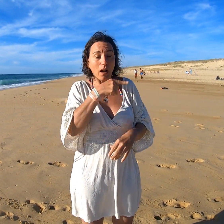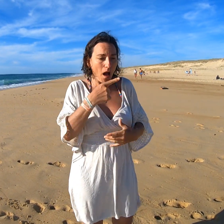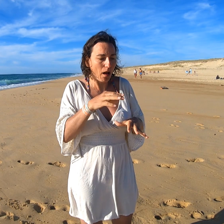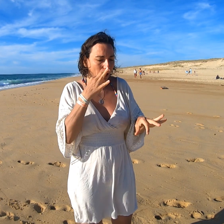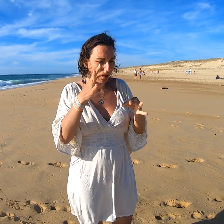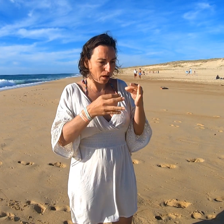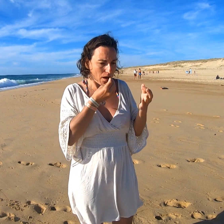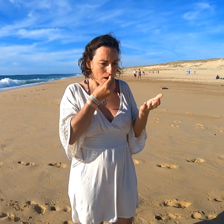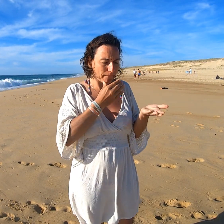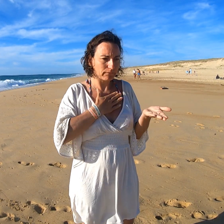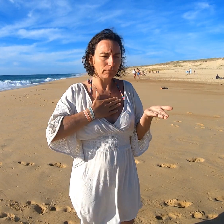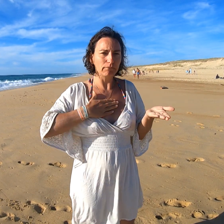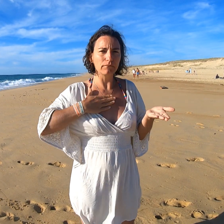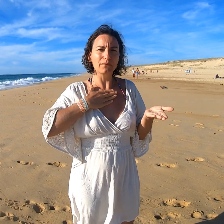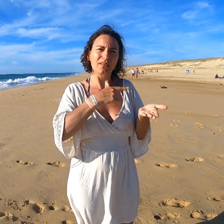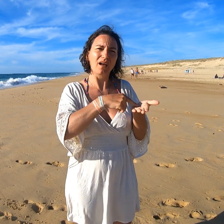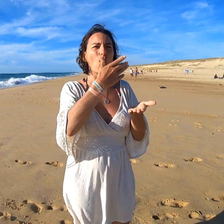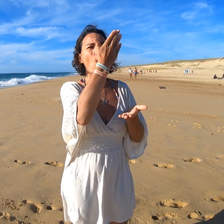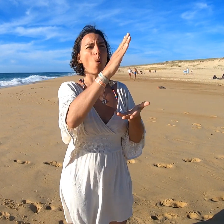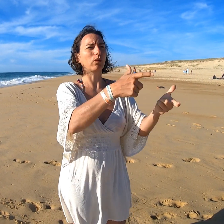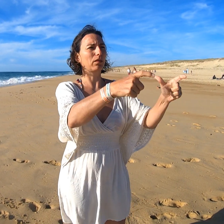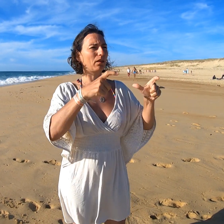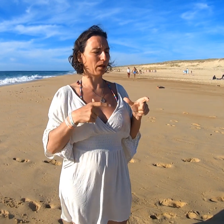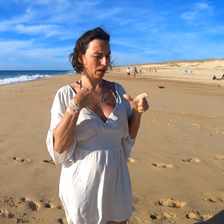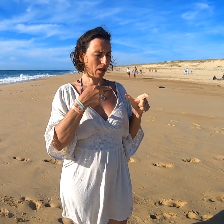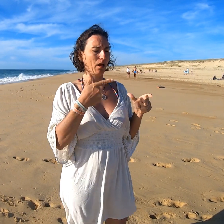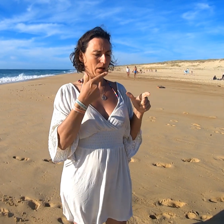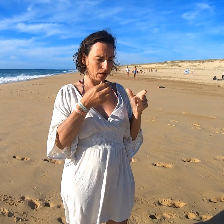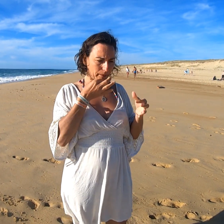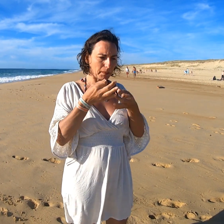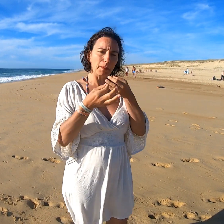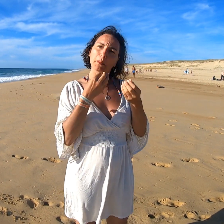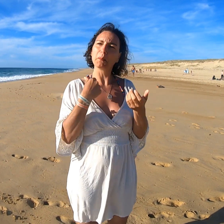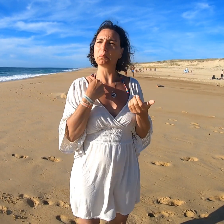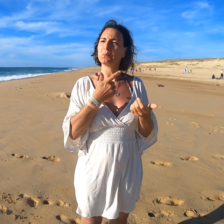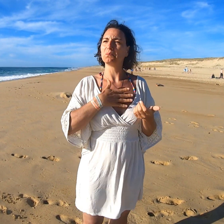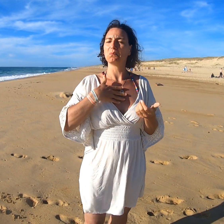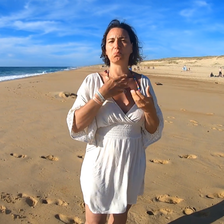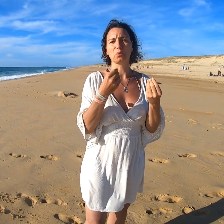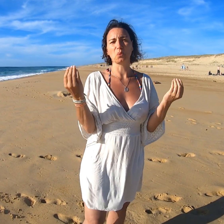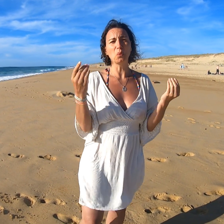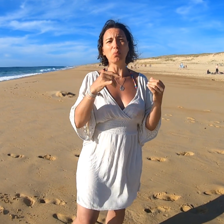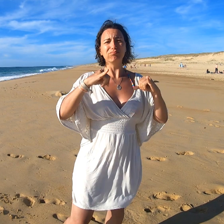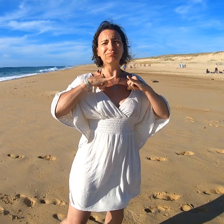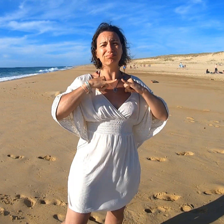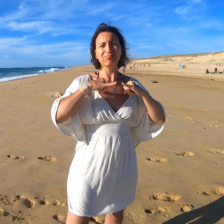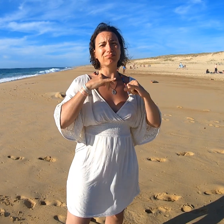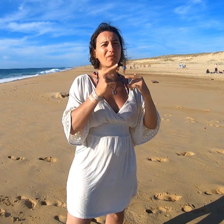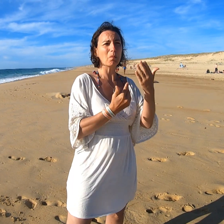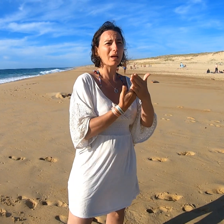Là, j'ai pu la découvrir avec le plaisir. Des plats m'ont beaucoup plu. Je suis tranquille